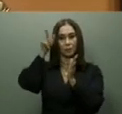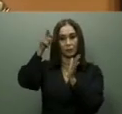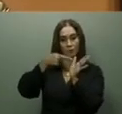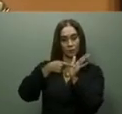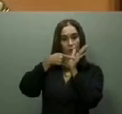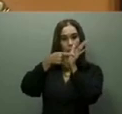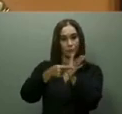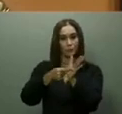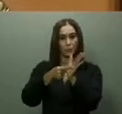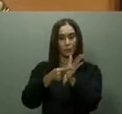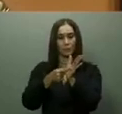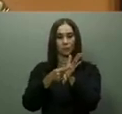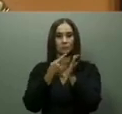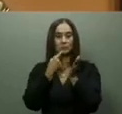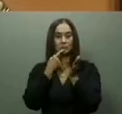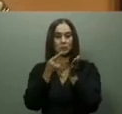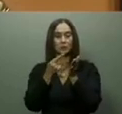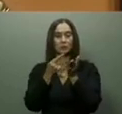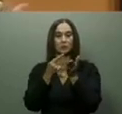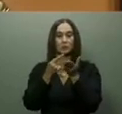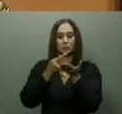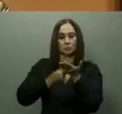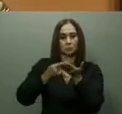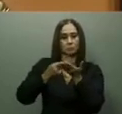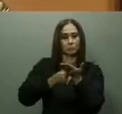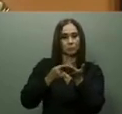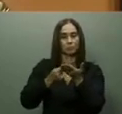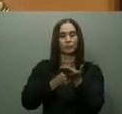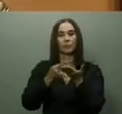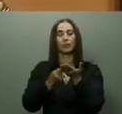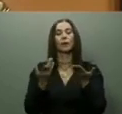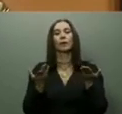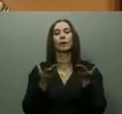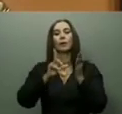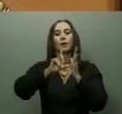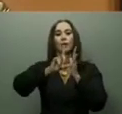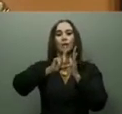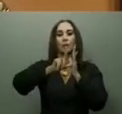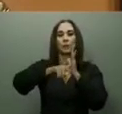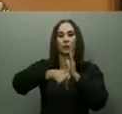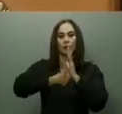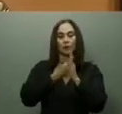aunque, en diciembre pasado, el presidente Abinader dejó iniciado el periodo de prueba